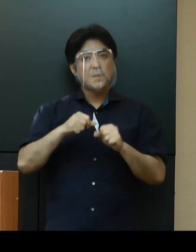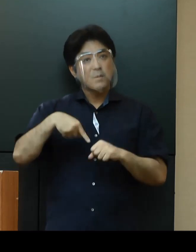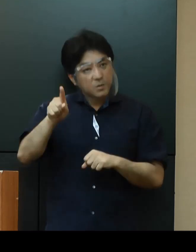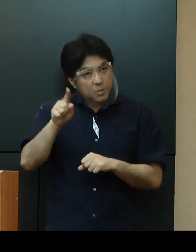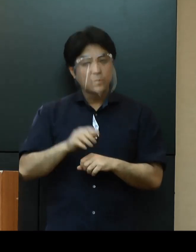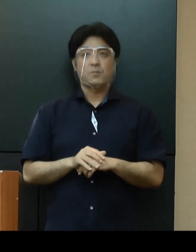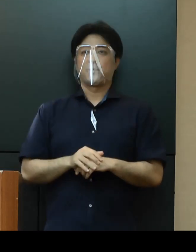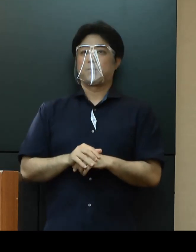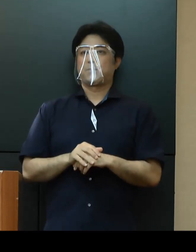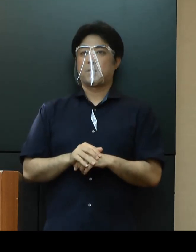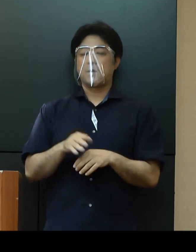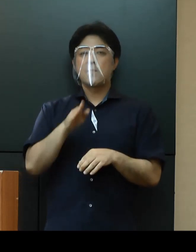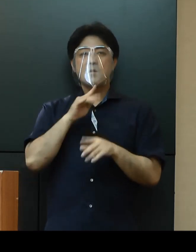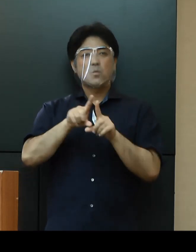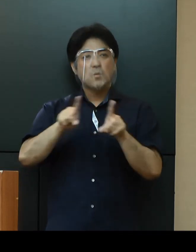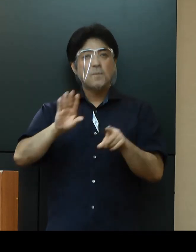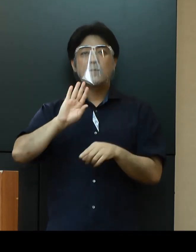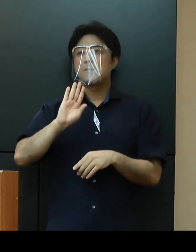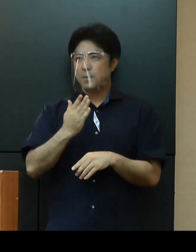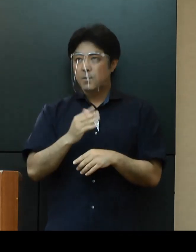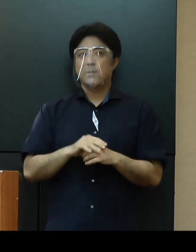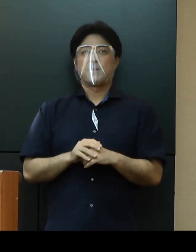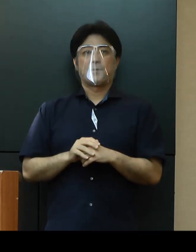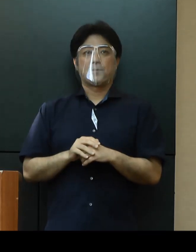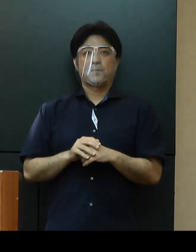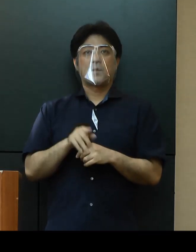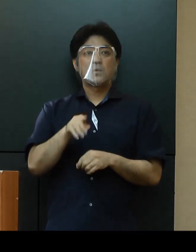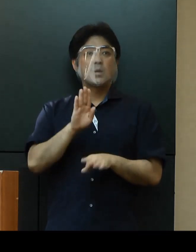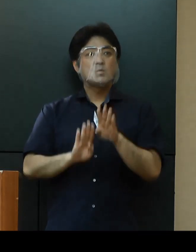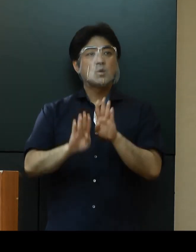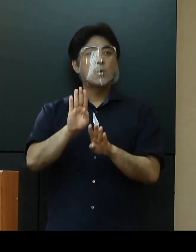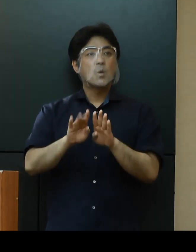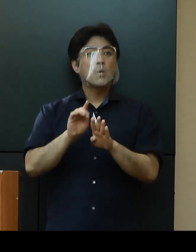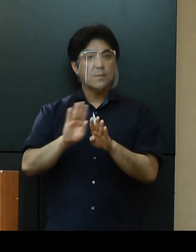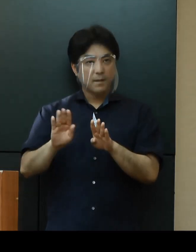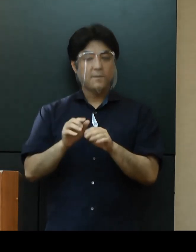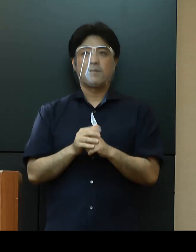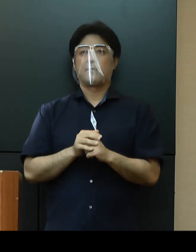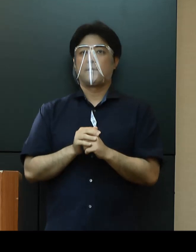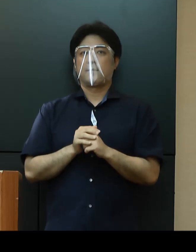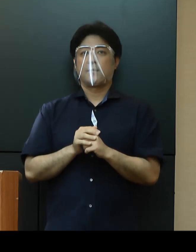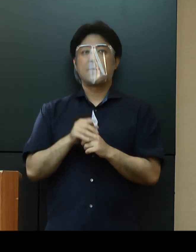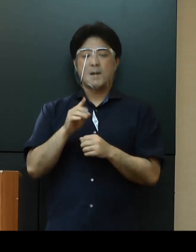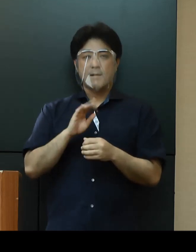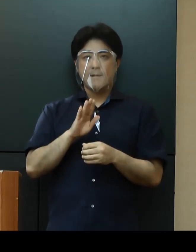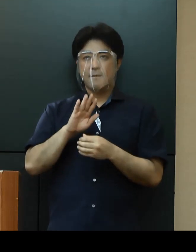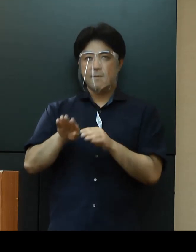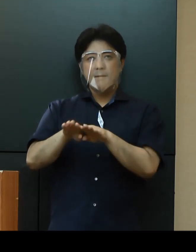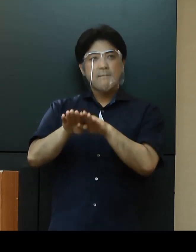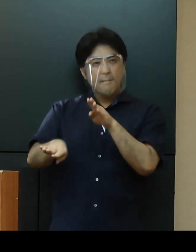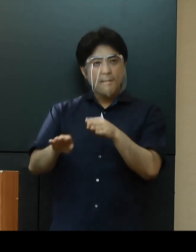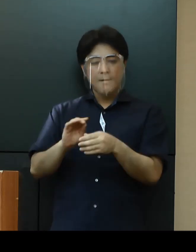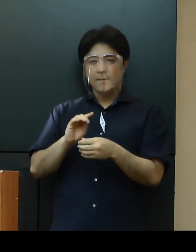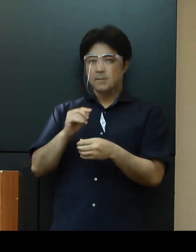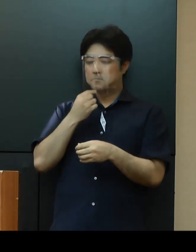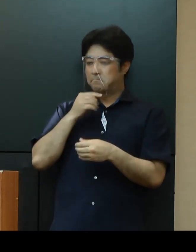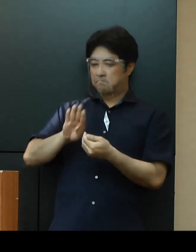なお、当然のことですがこの状況に伴う偏見や差別的取り扱いはなさらずに